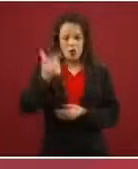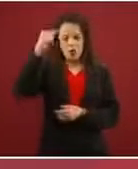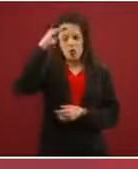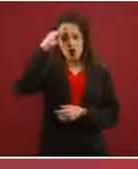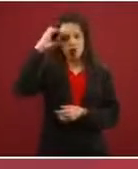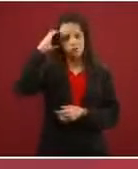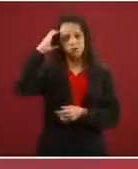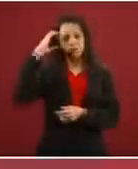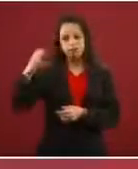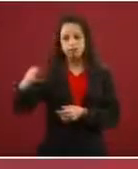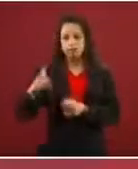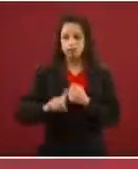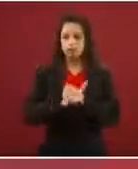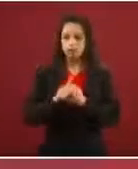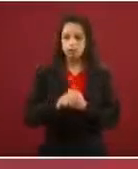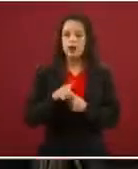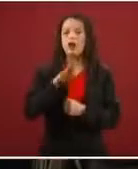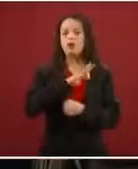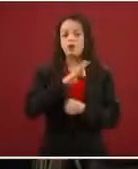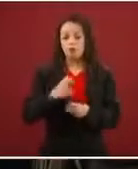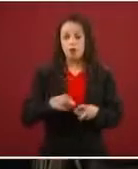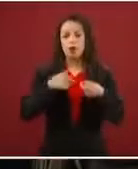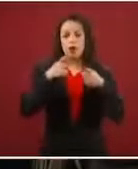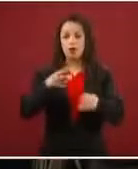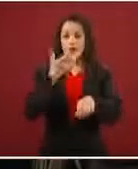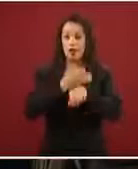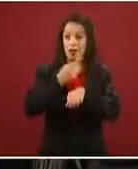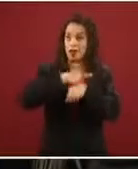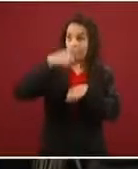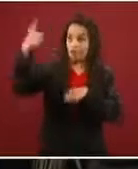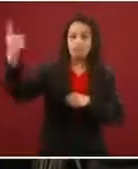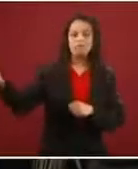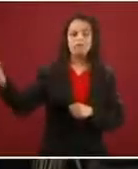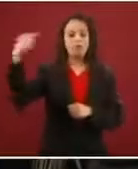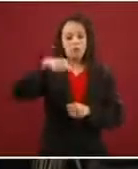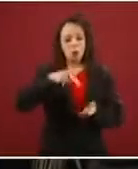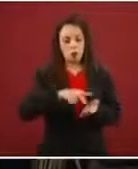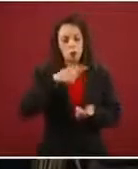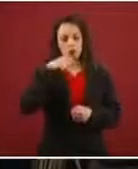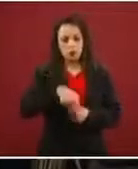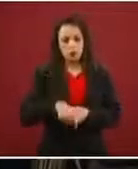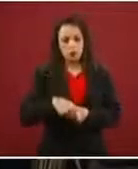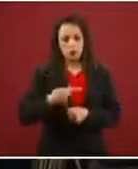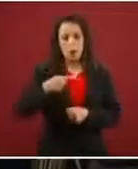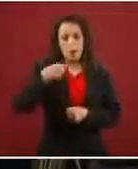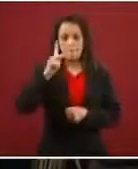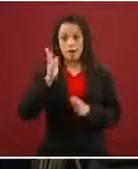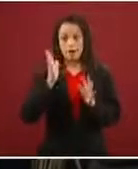ir a Estados Unidos y regresar, pero no puede ser un trato generalizado, es caso por caso